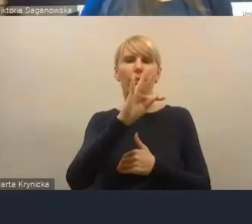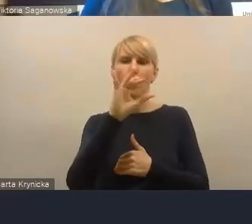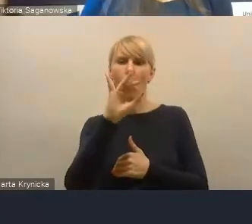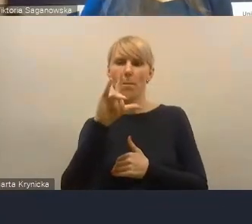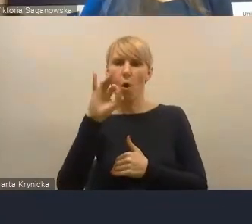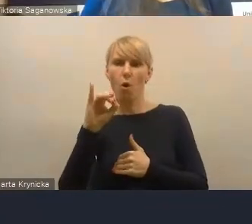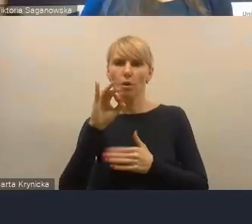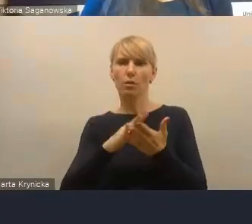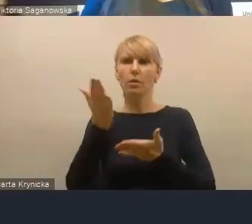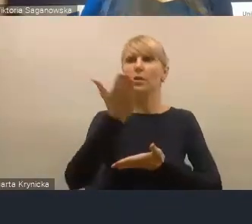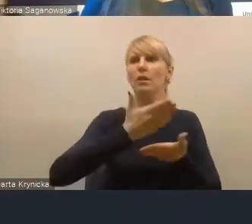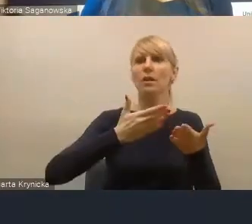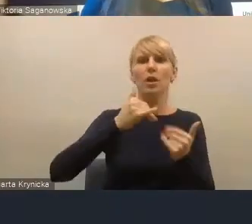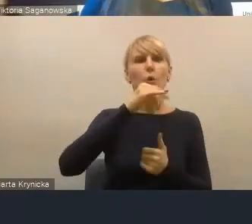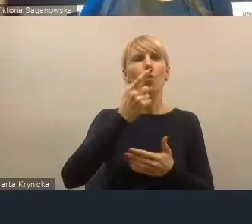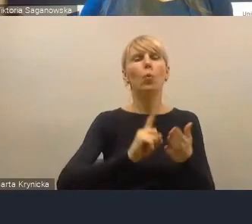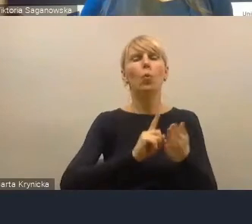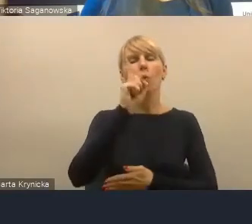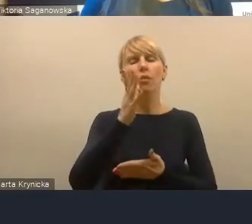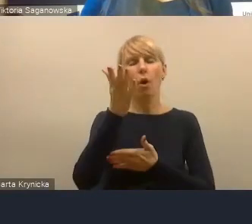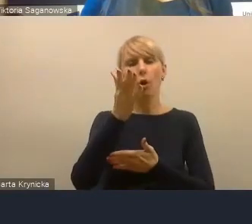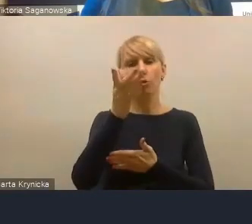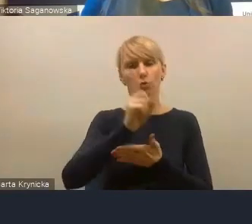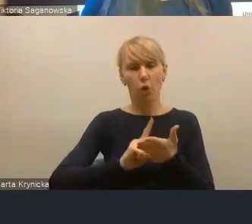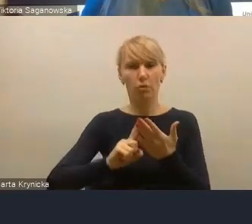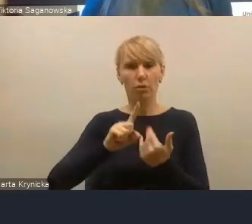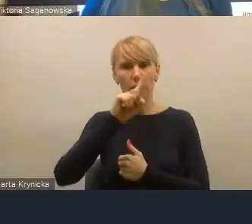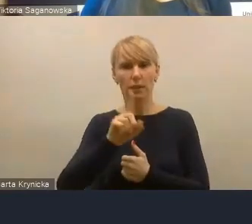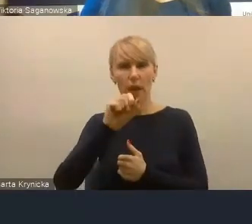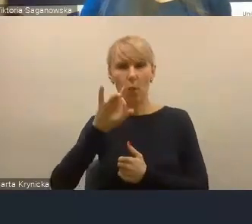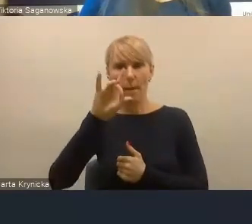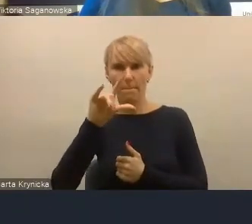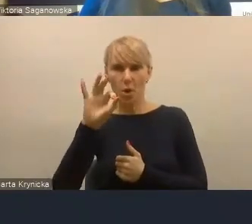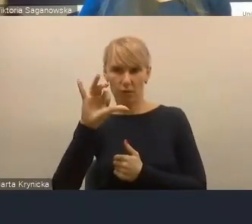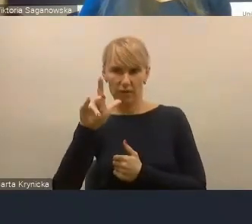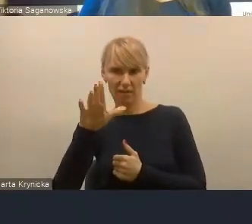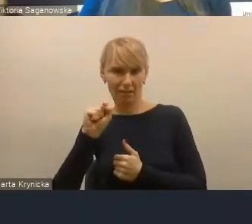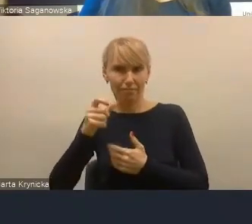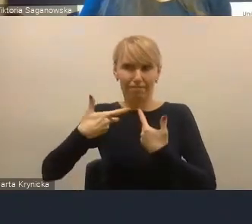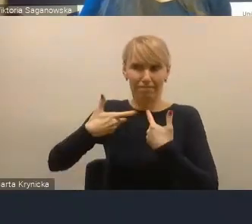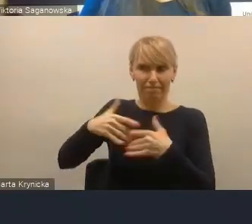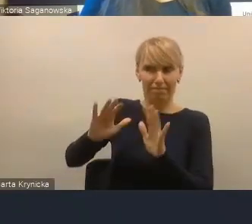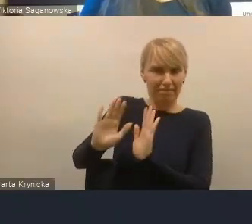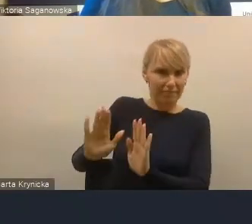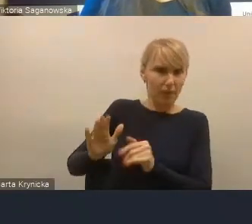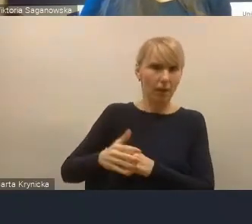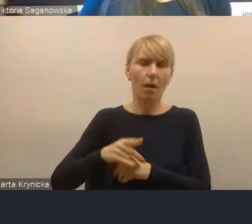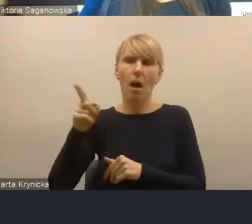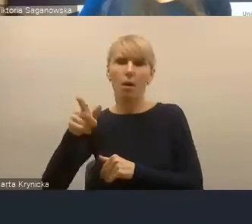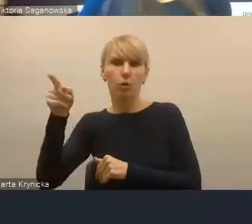i nikt nikogo nie powinien zmuszać do współpracy, ale pan prezydent Silbert w Jaworznie świetnie sobie radzi,